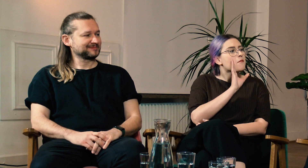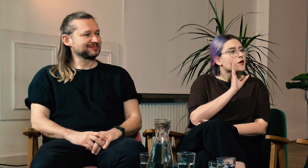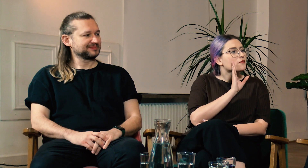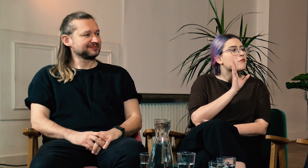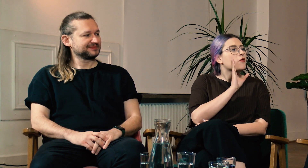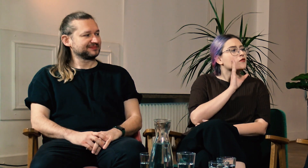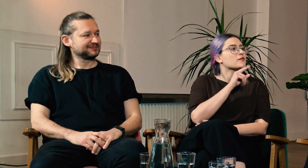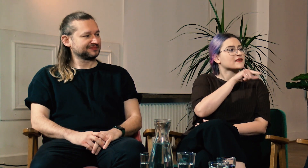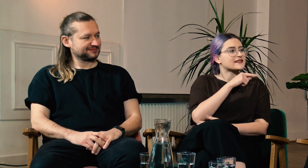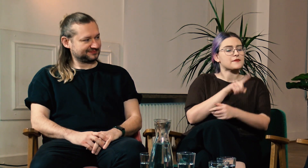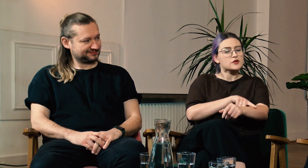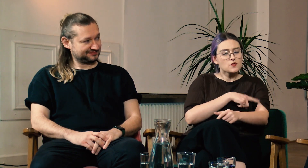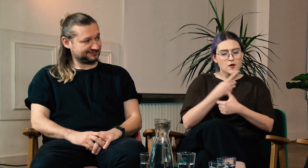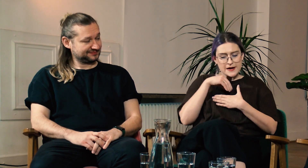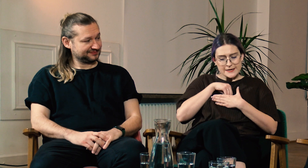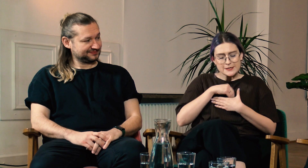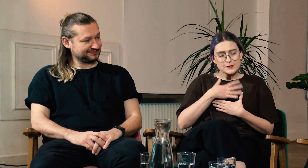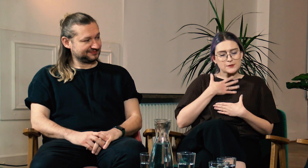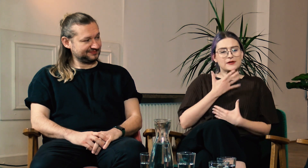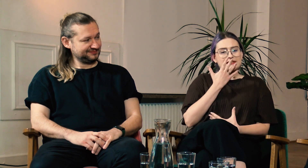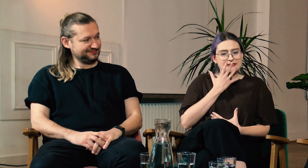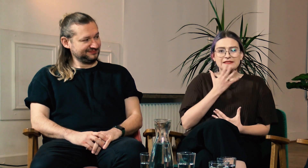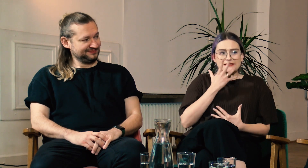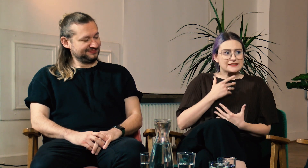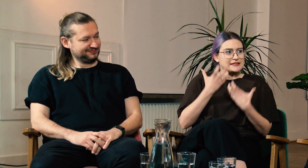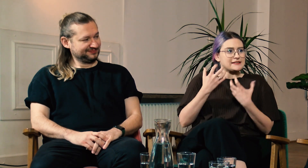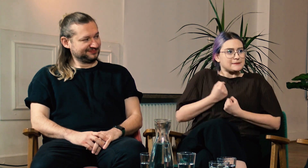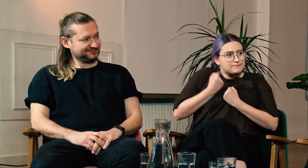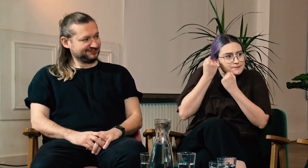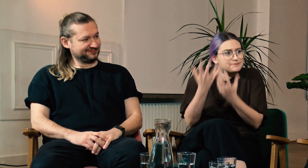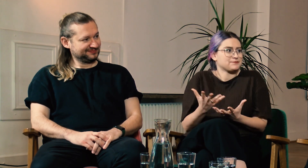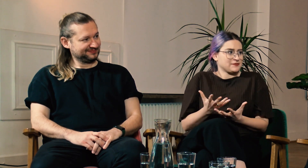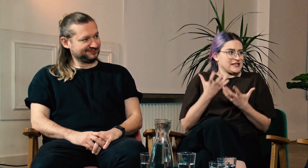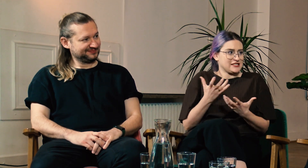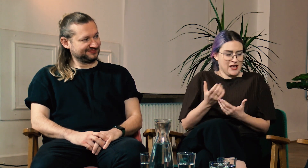W: Prawdopodobnie długo nosiłaś w sobie te chęć wyrażenia siebie.